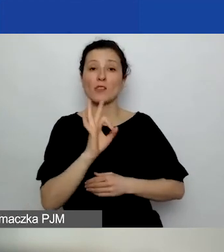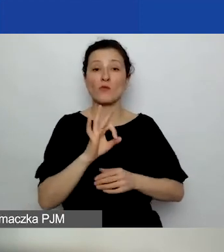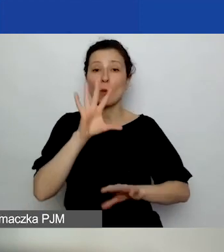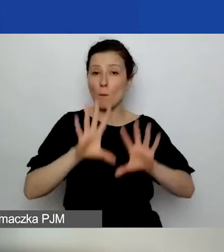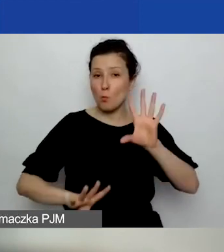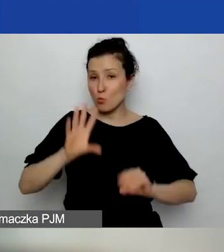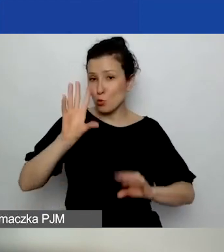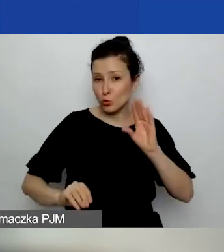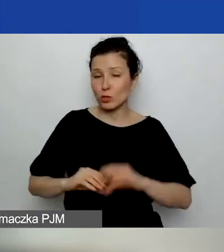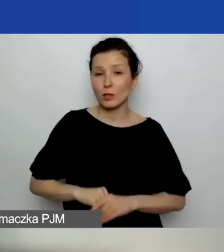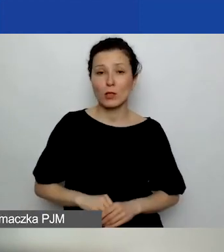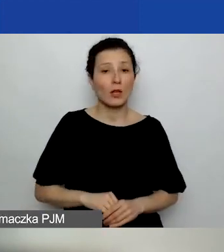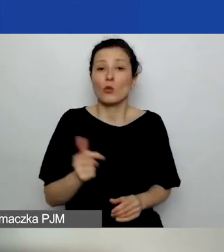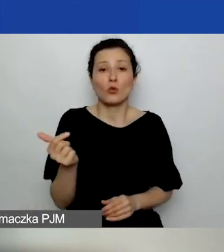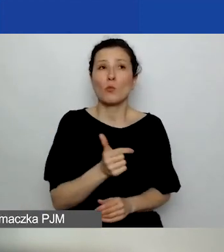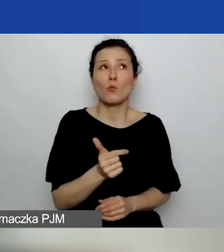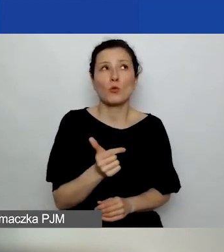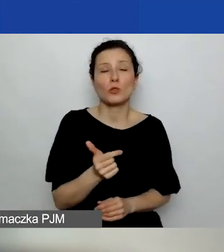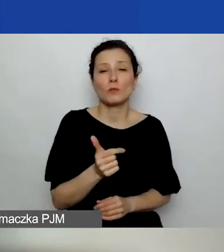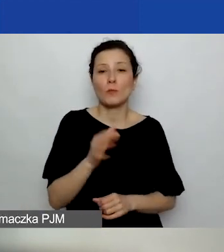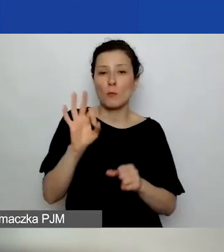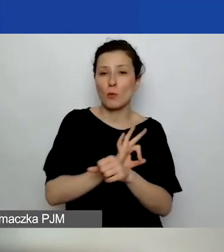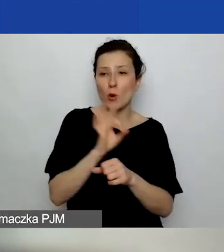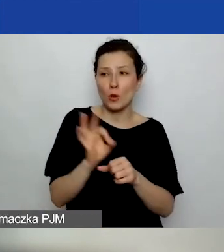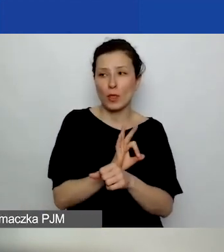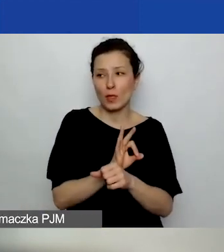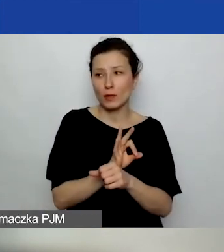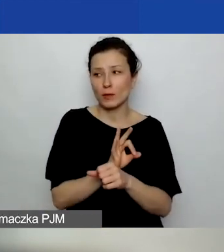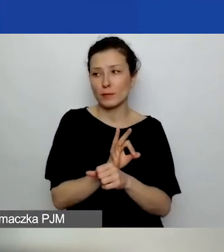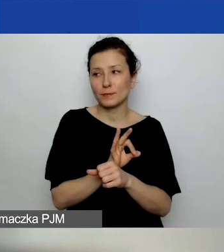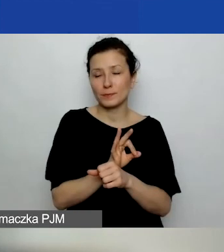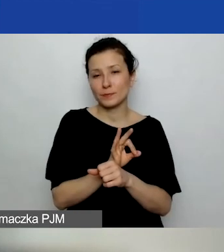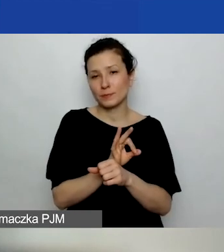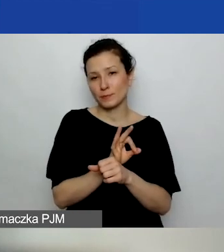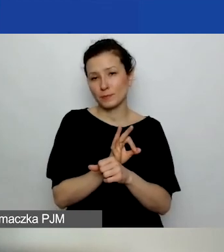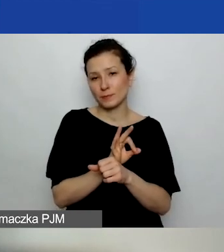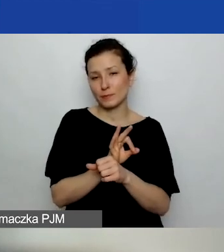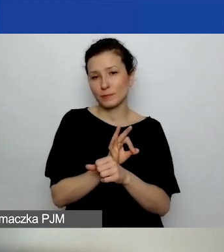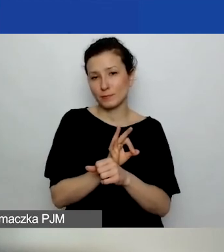Niekoniecznie to musi być projekt grantowy.